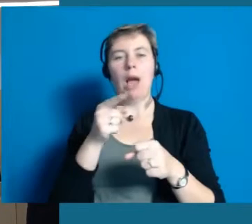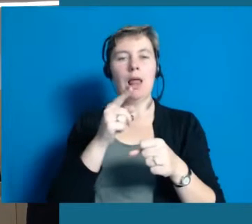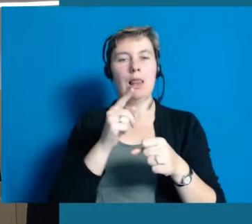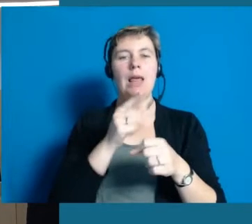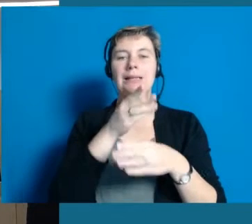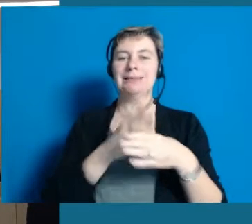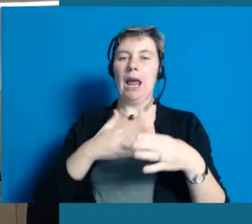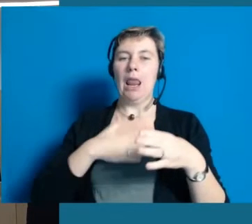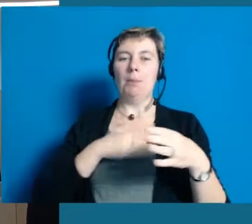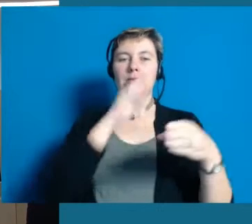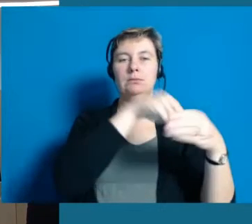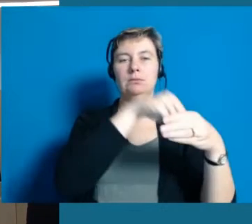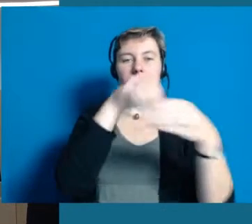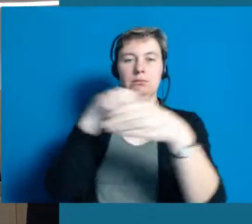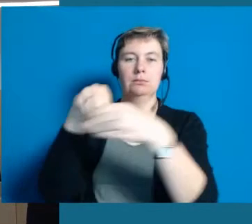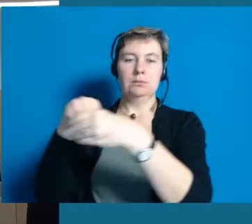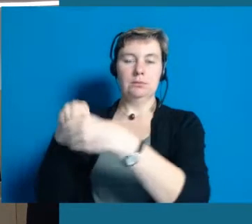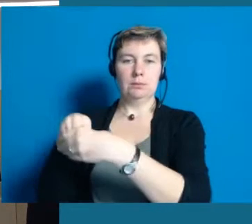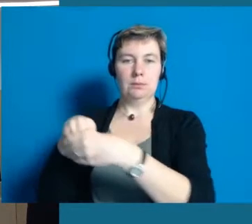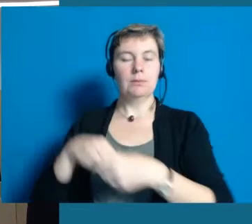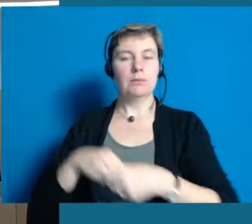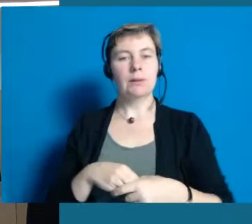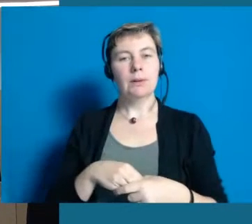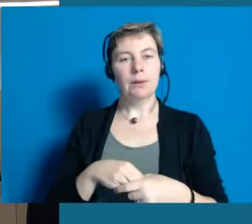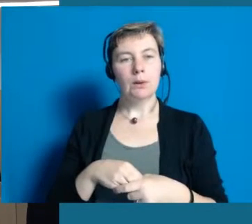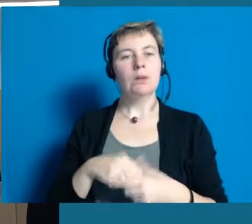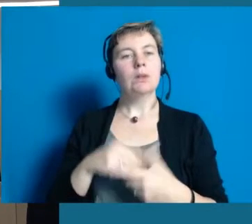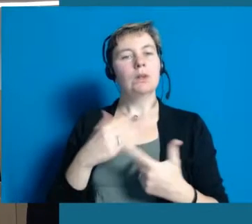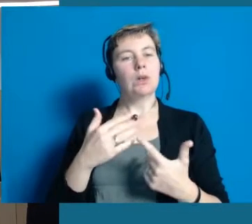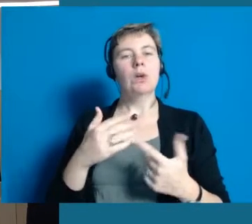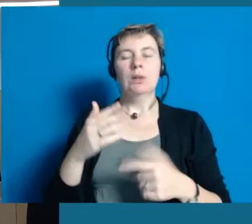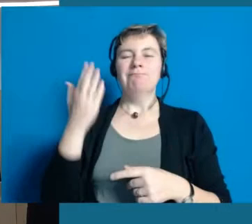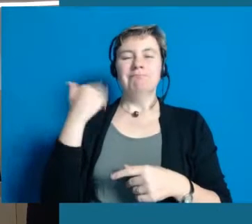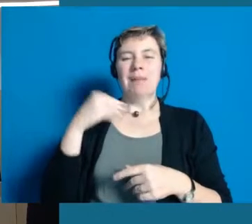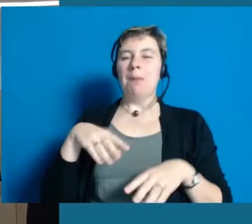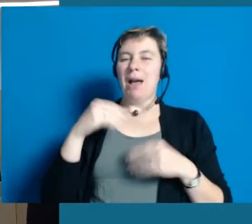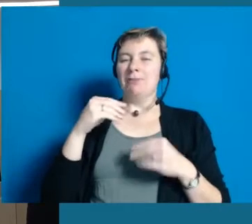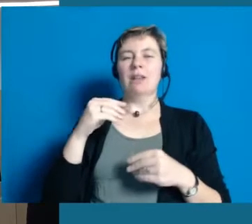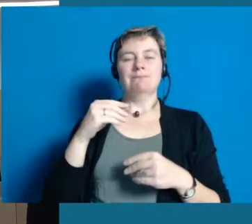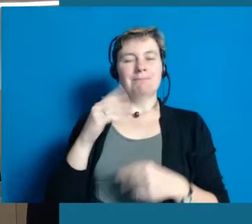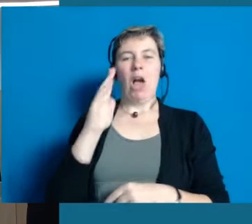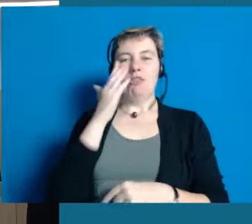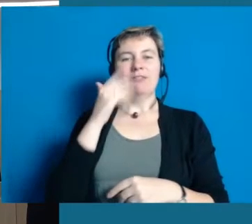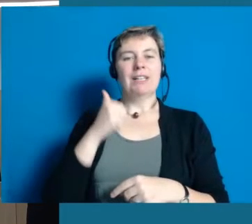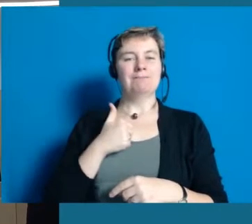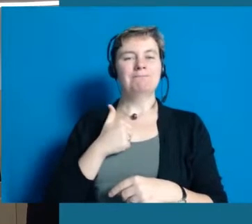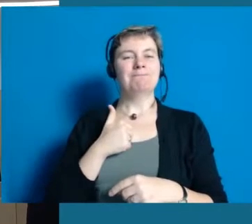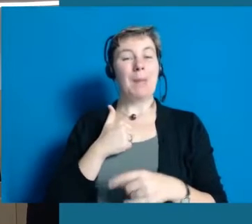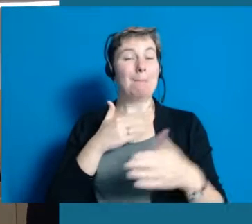Das ist das große Ziel der Stadt Hochheim und was uns von Anfang an bewusst geworden ist,